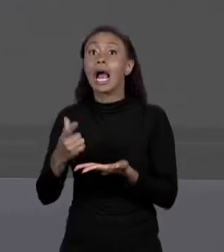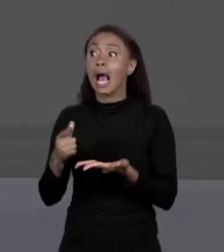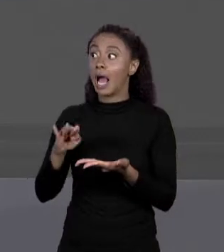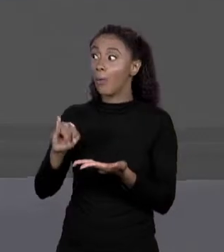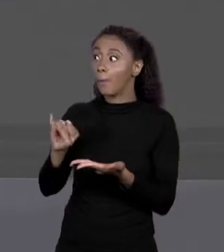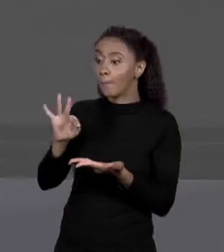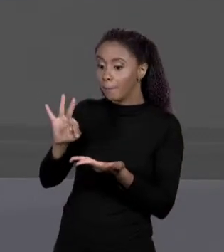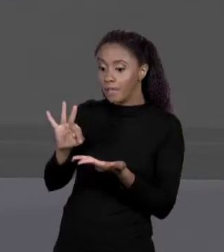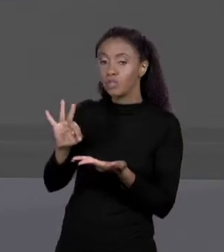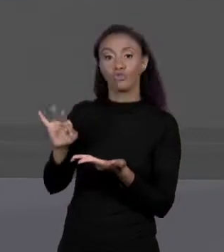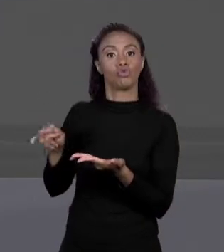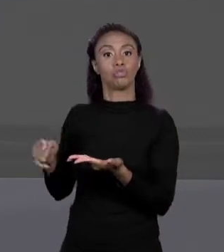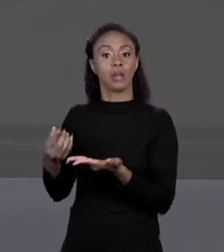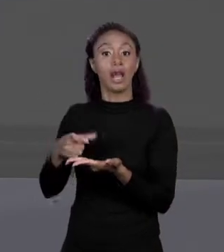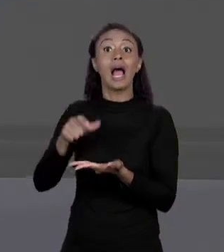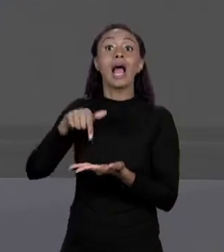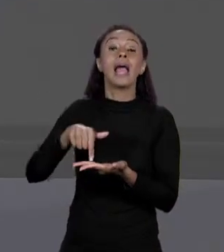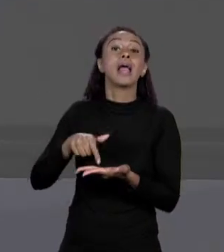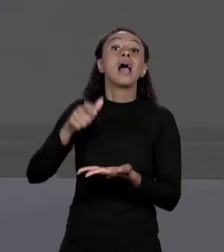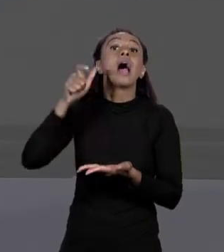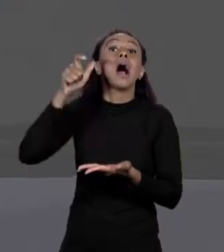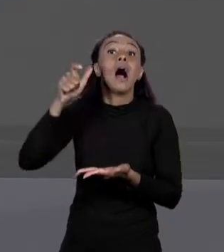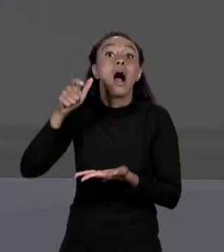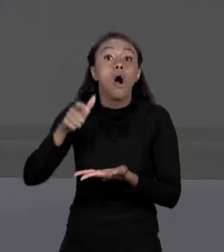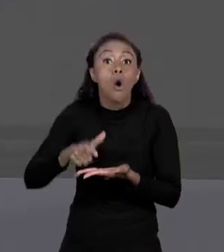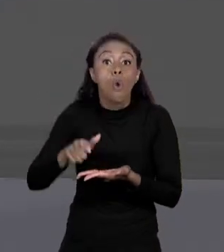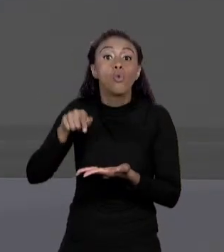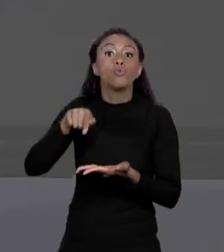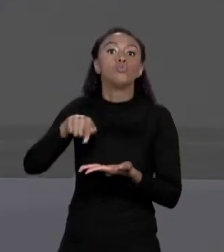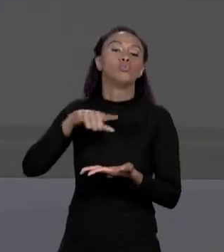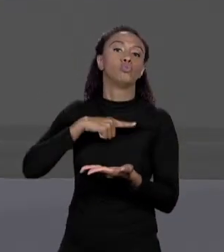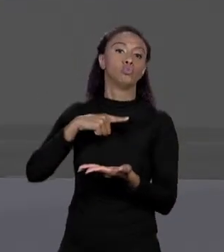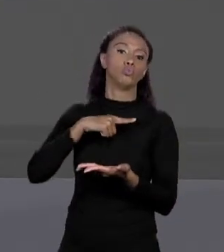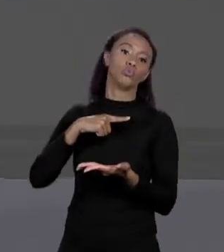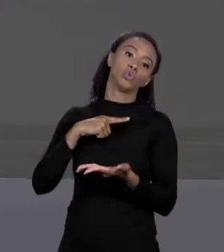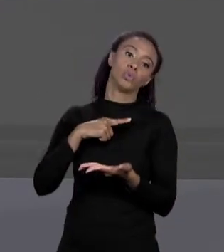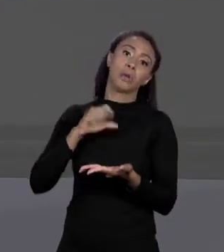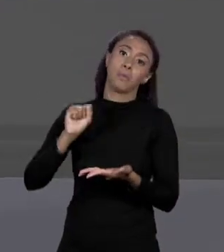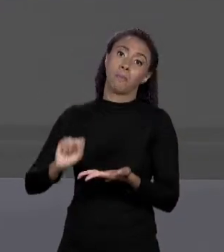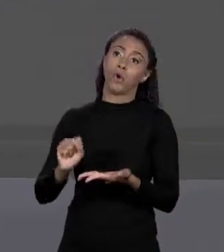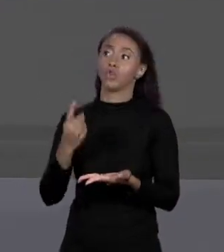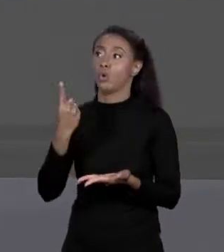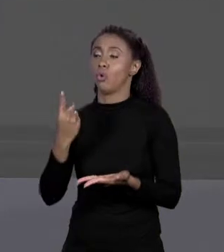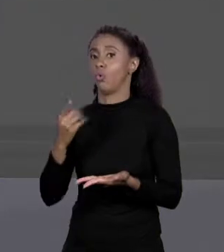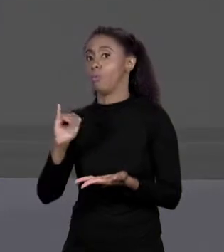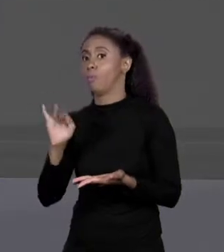POSIÇÃO DE MEMÓRIA DO PRIMEIRO BYTE DAQUELA VARIÁVEL PORQUE ELA PODE TER UM BYTE OU MAIS.